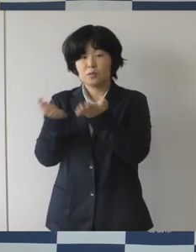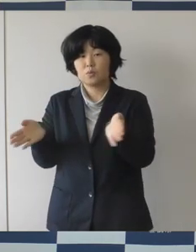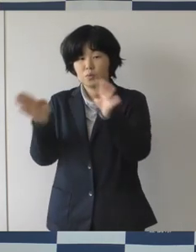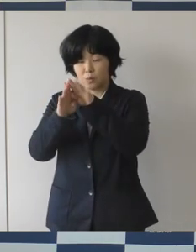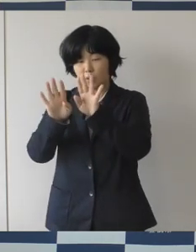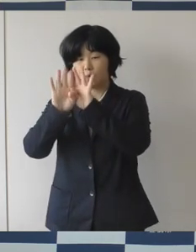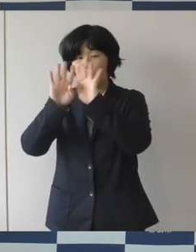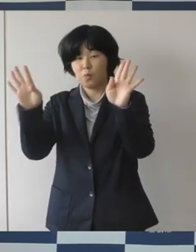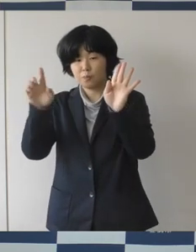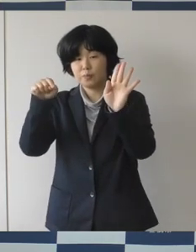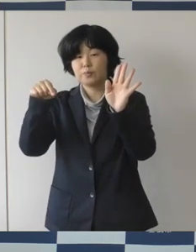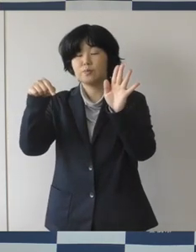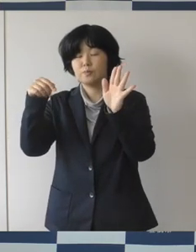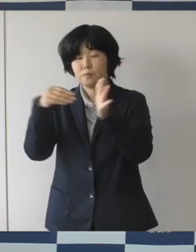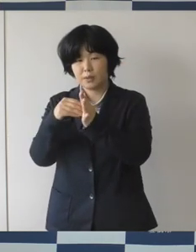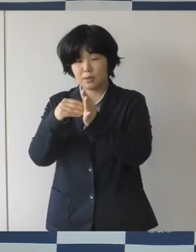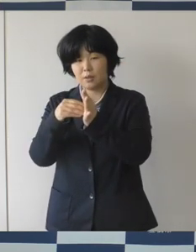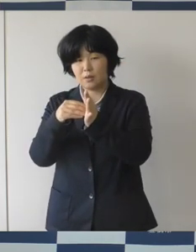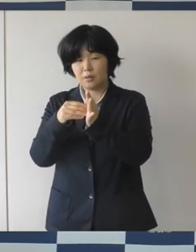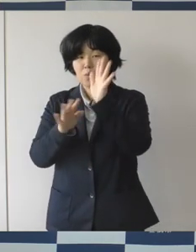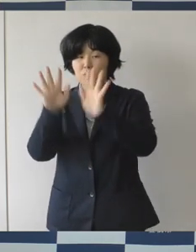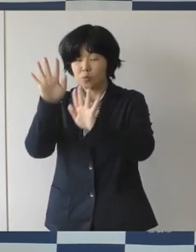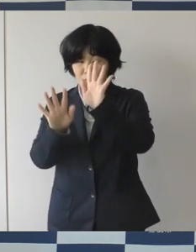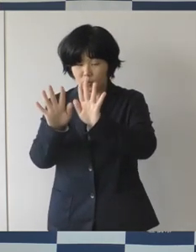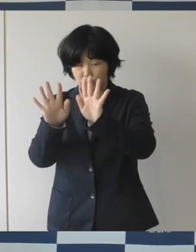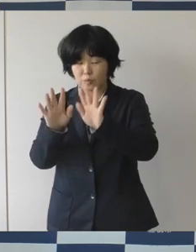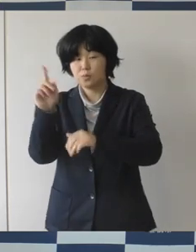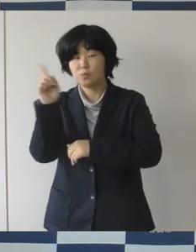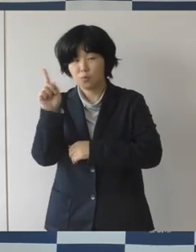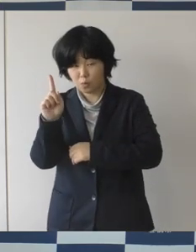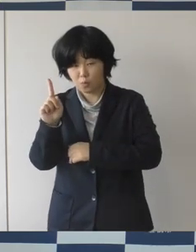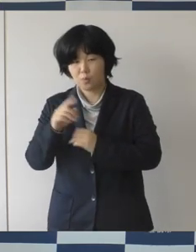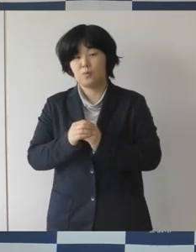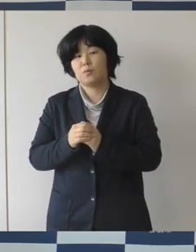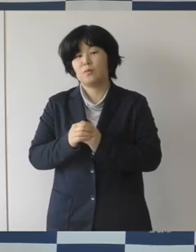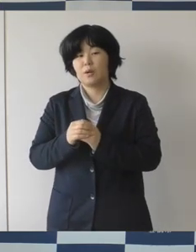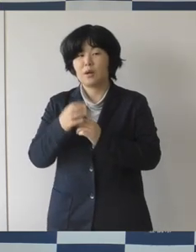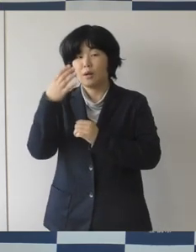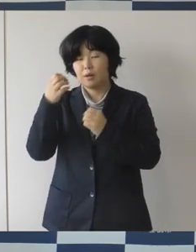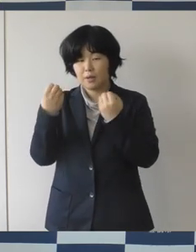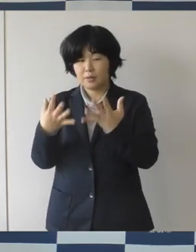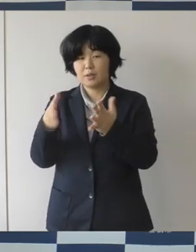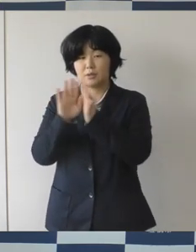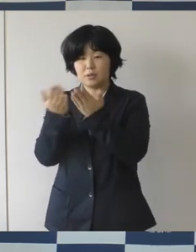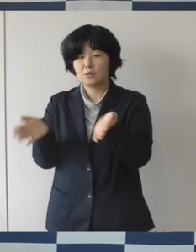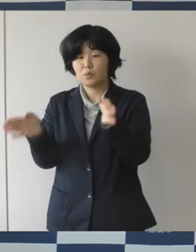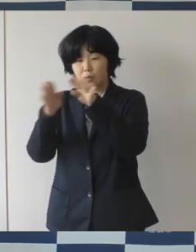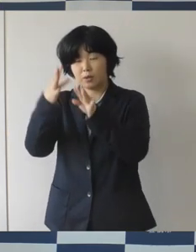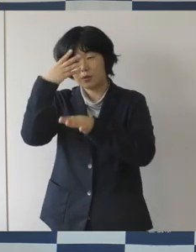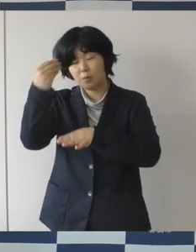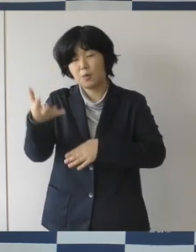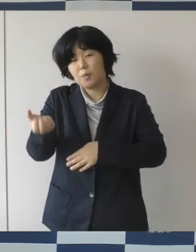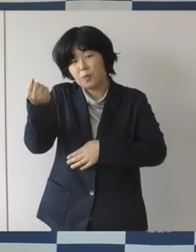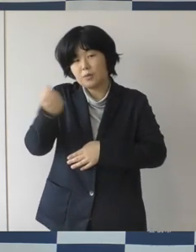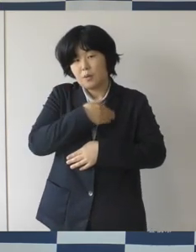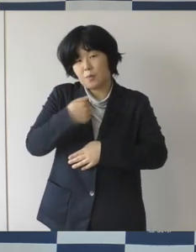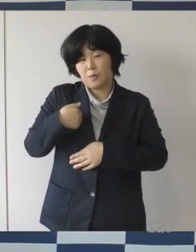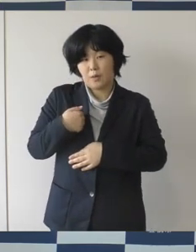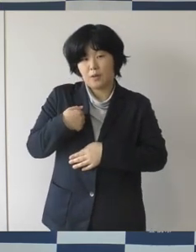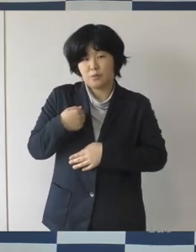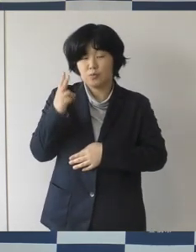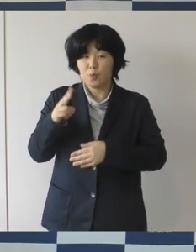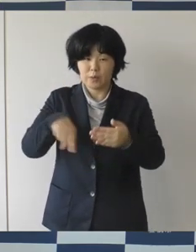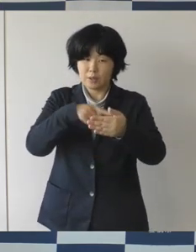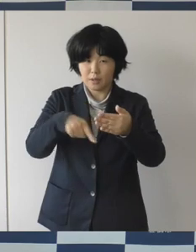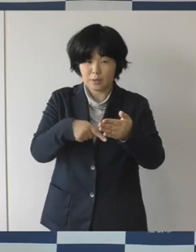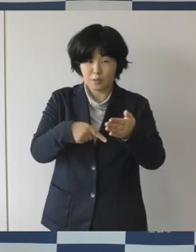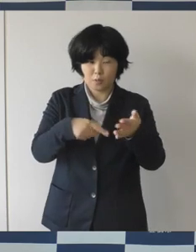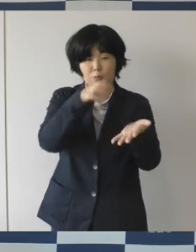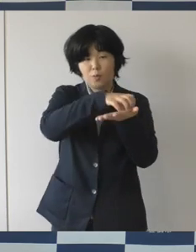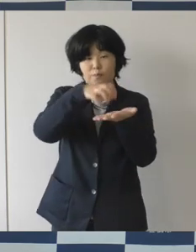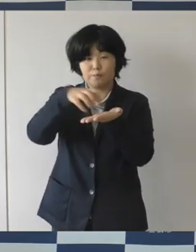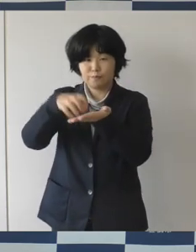周知を図るということ、それから新しい図書館に 興味を持ってもらいたいなということで、発行していきます。